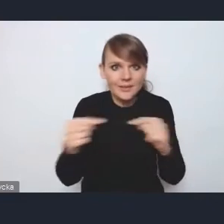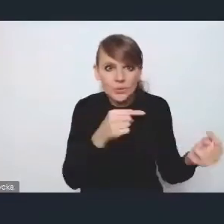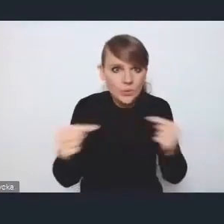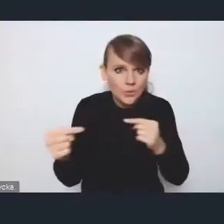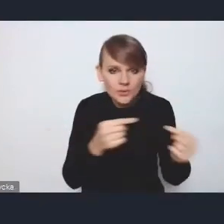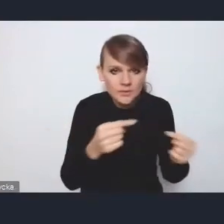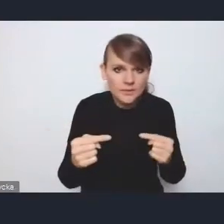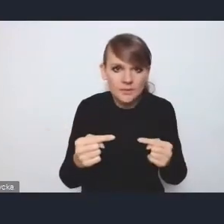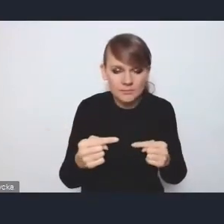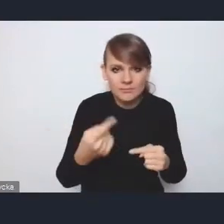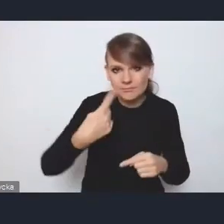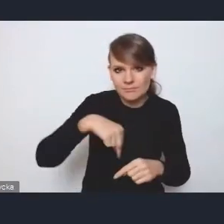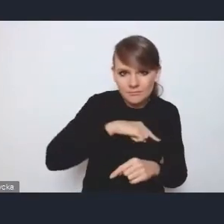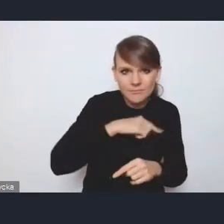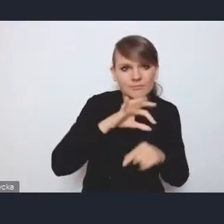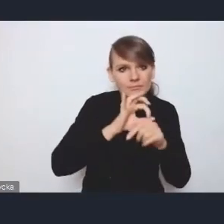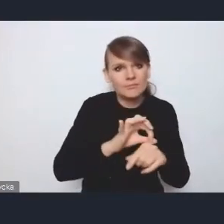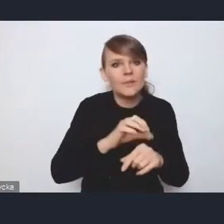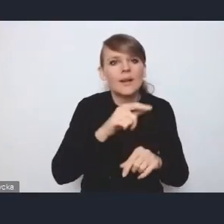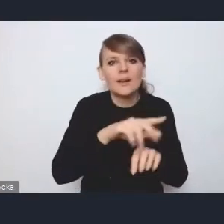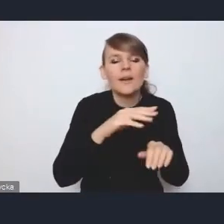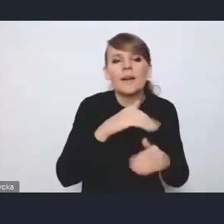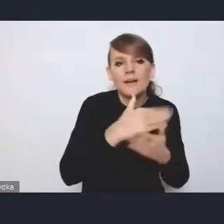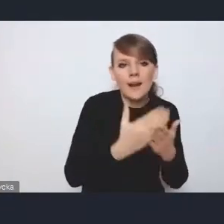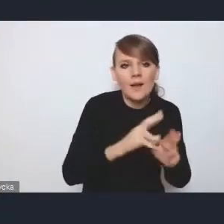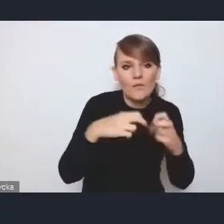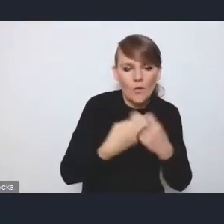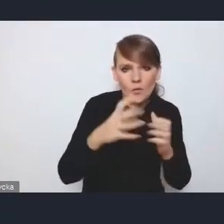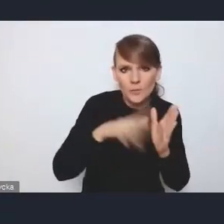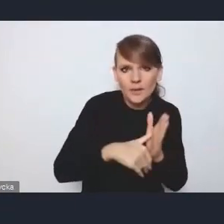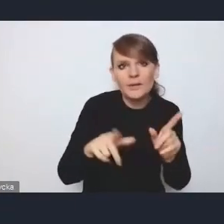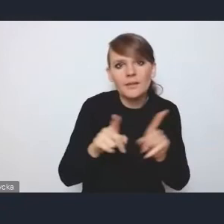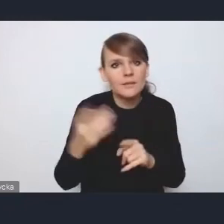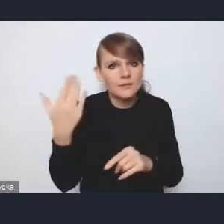które prowadzimy czy na Krajowym Forum Miejskim, czy tutaj w tej naszej współpracy dotychczasowej, postulaty,